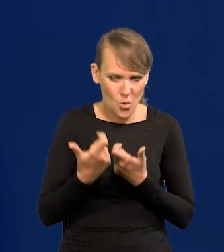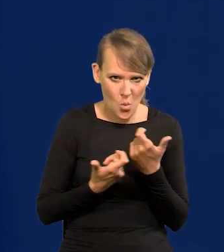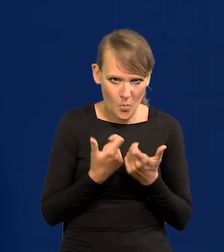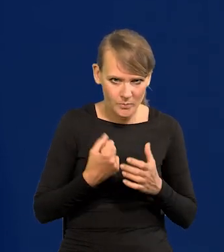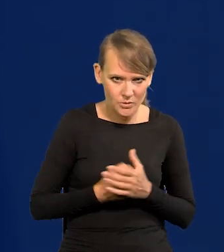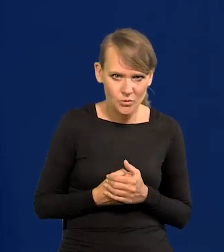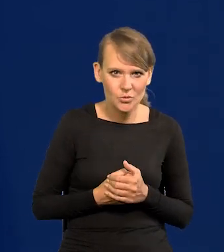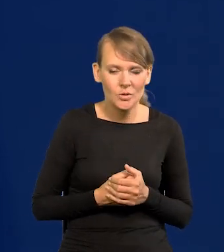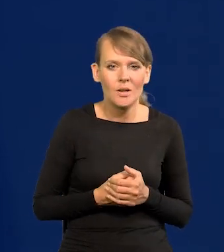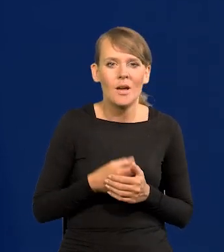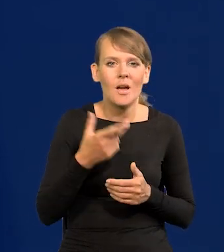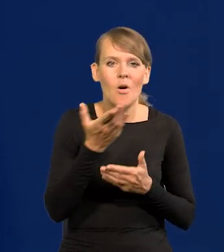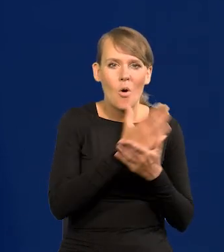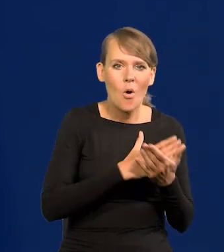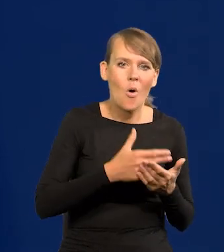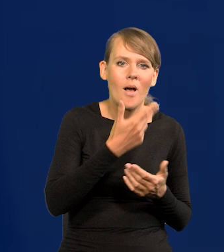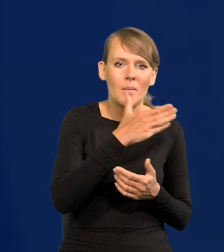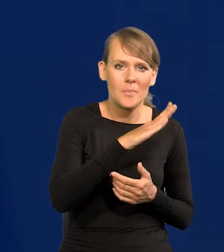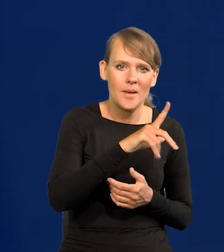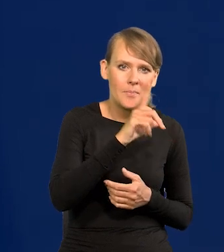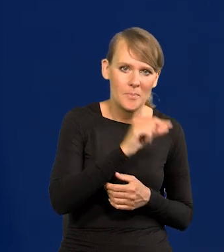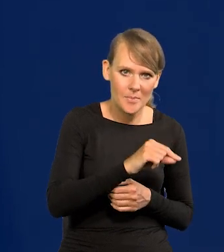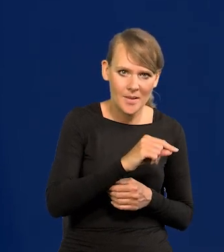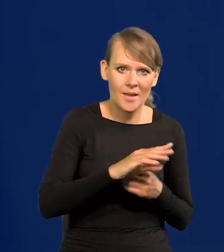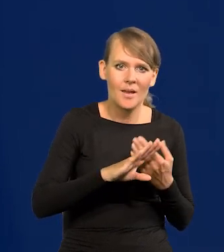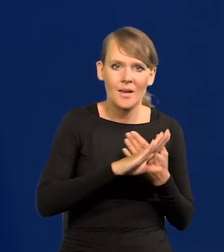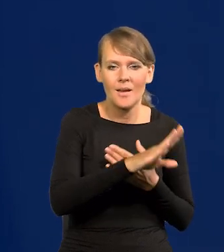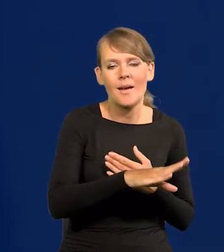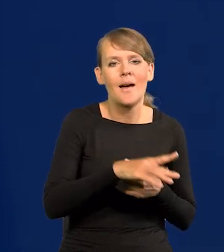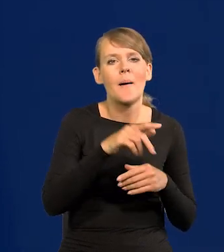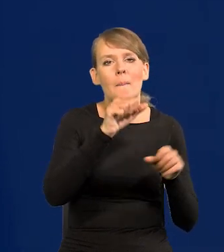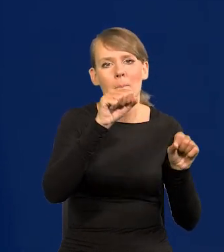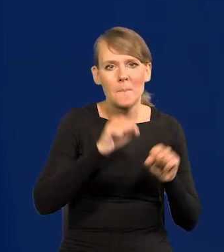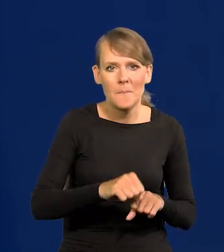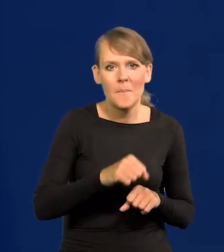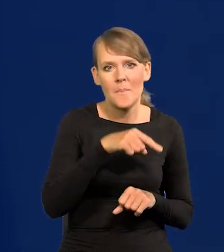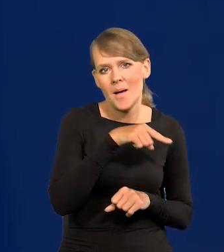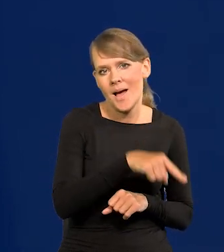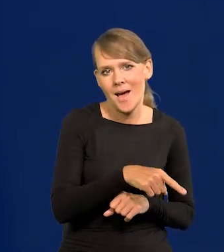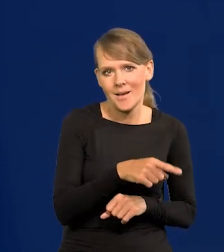od czasu wydzielenia oddziału Narodowego Banku Polskiego, który się stałby bankami komercyjnymi, które mamy na rynku.